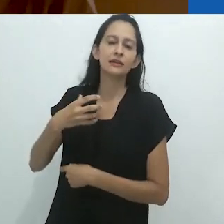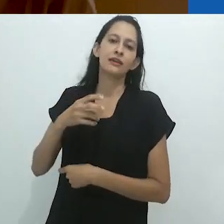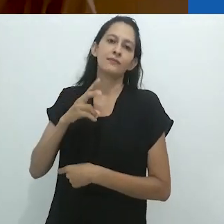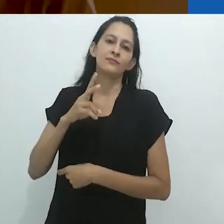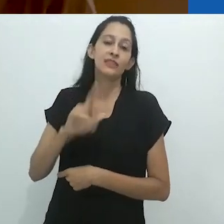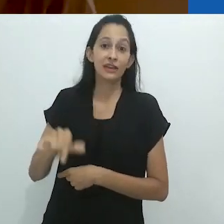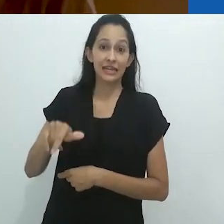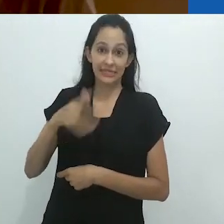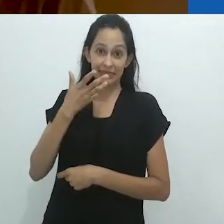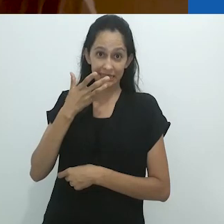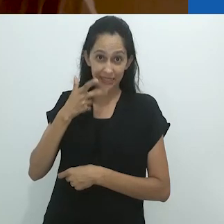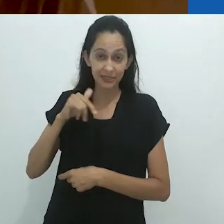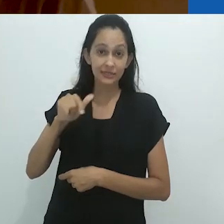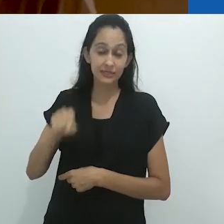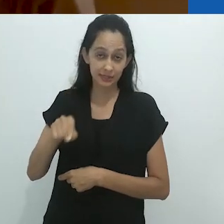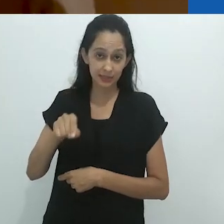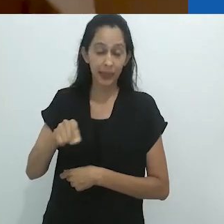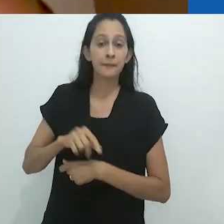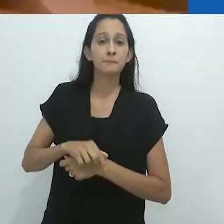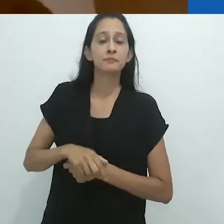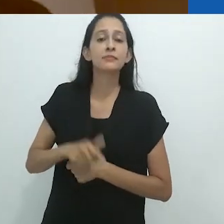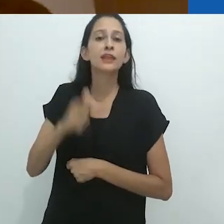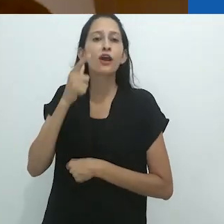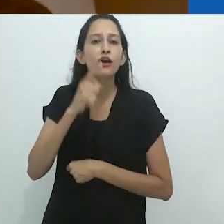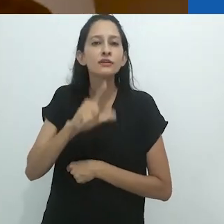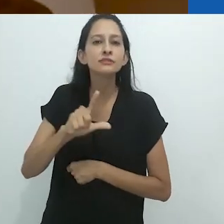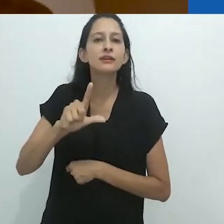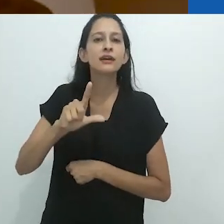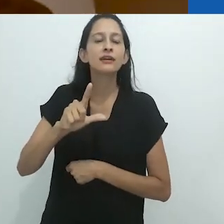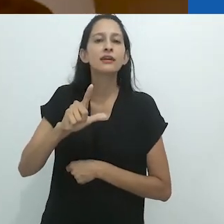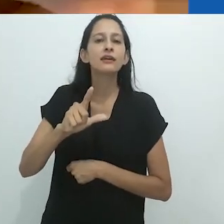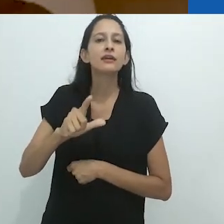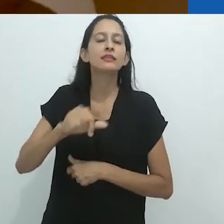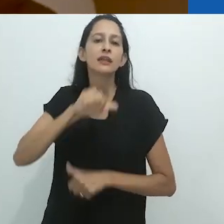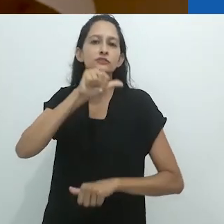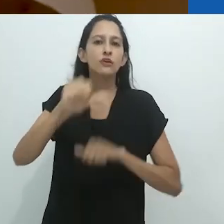que eventualmente consolida os pequeninos para que se tornem